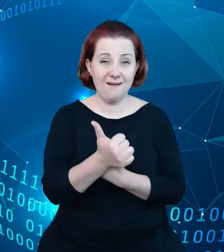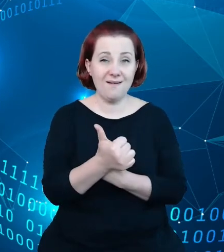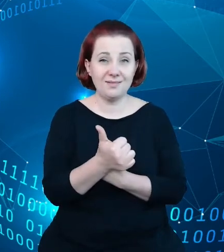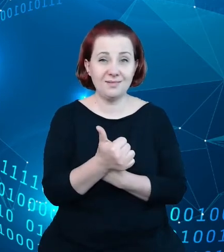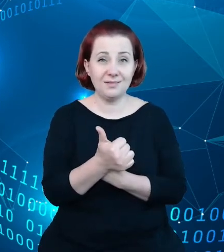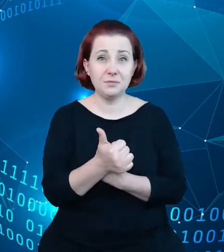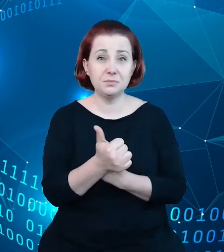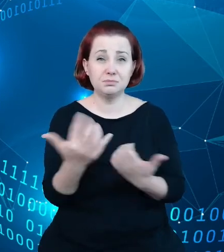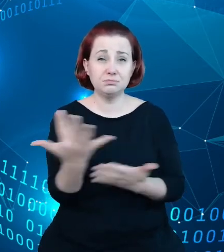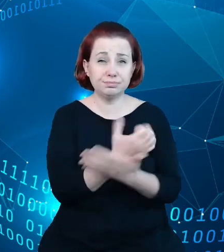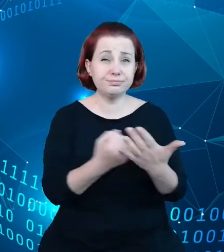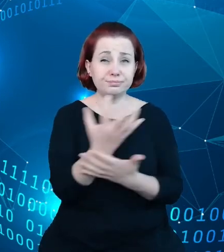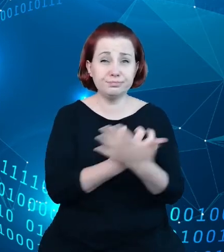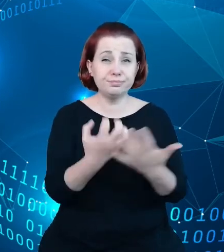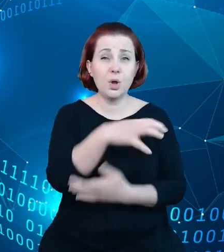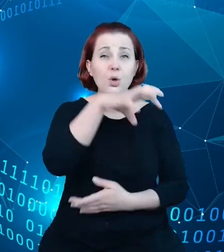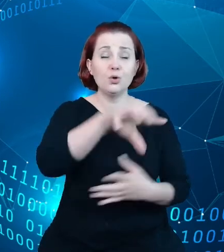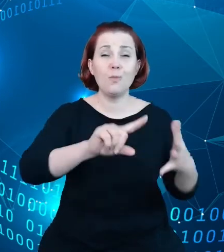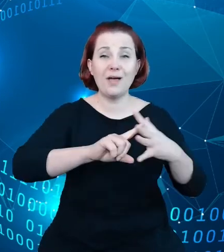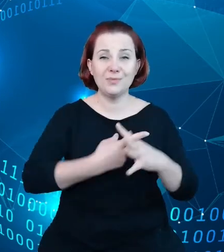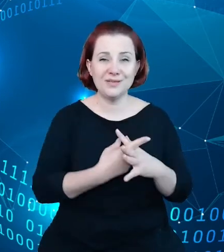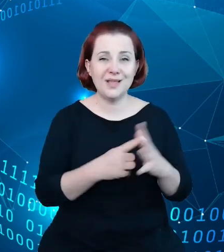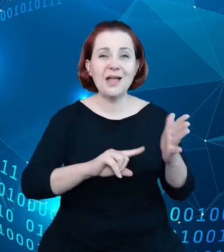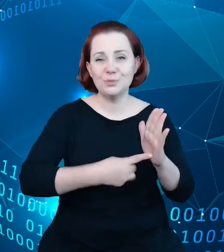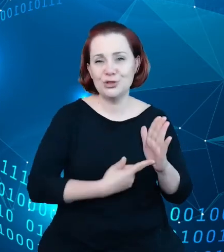administrację państwową na temat turystyki, doszliśmy do kilku wniosków.